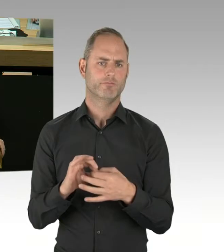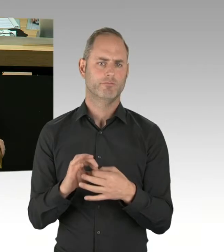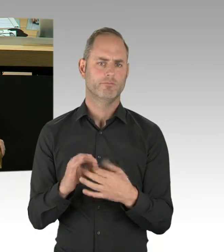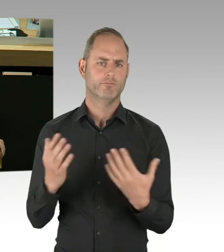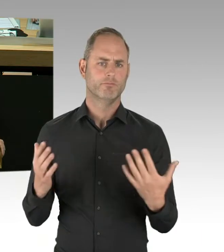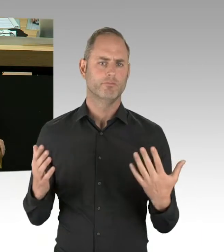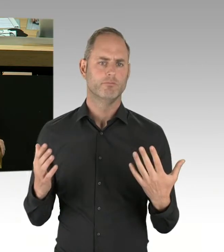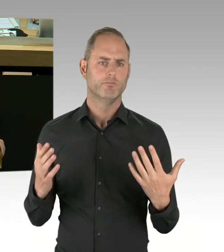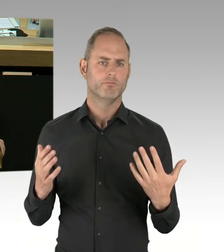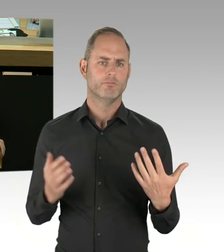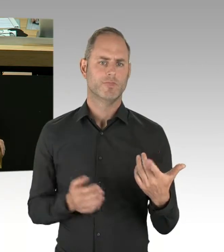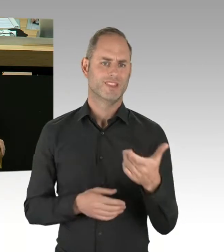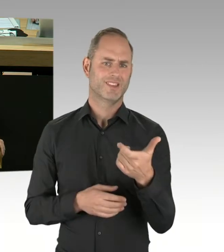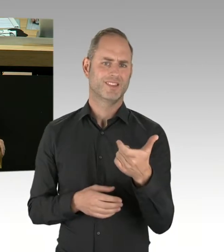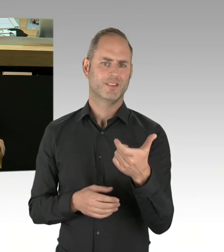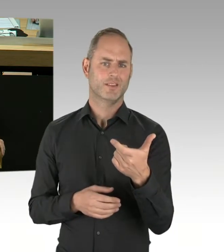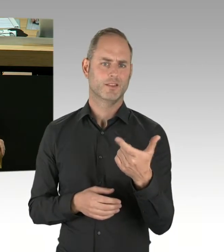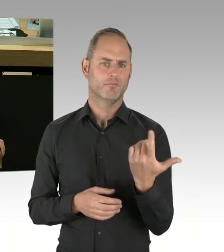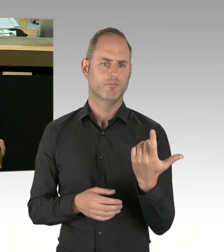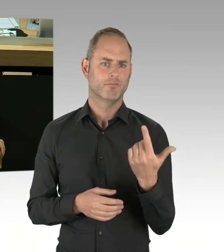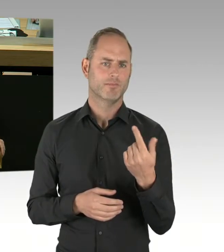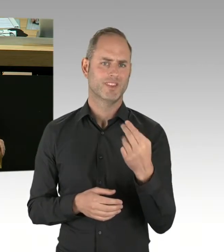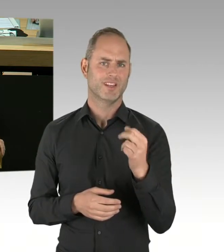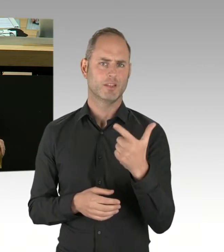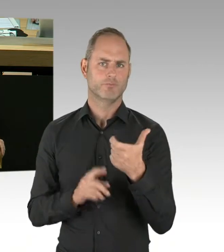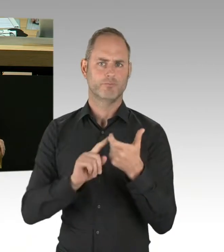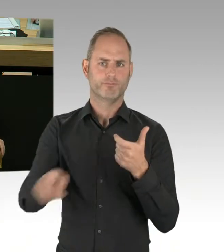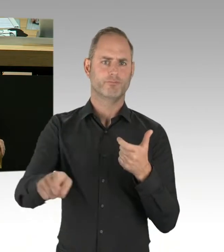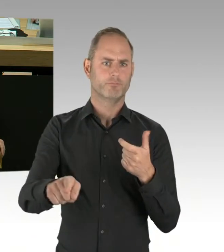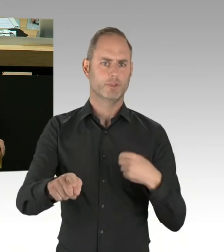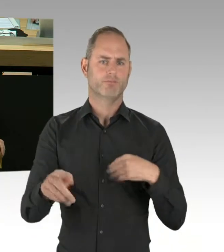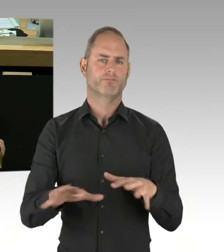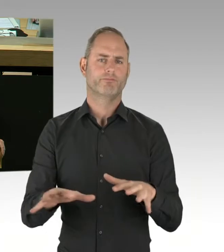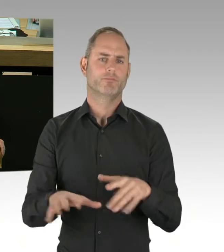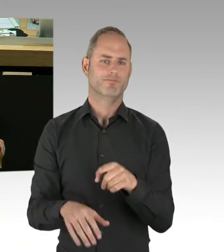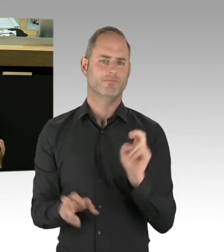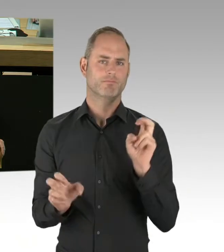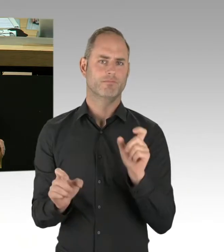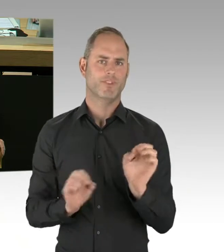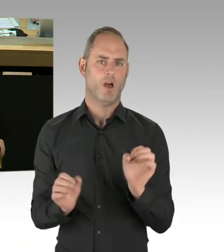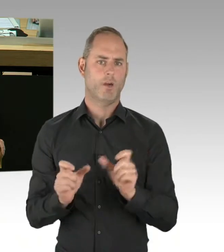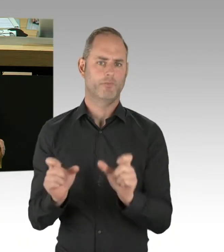… die die deeskalierende Wirkung des Tasers loben, insbesondere bei Angriffen auf die Polizei,